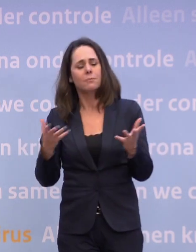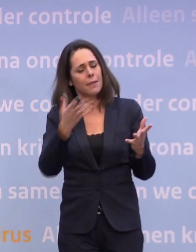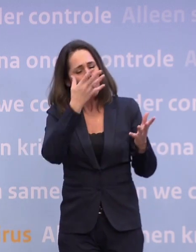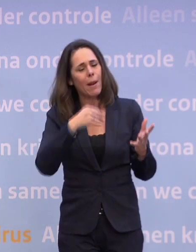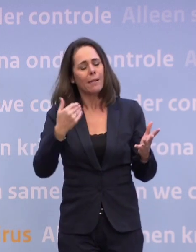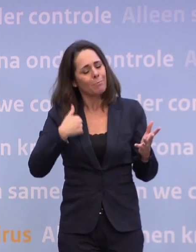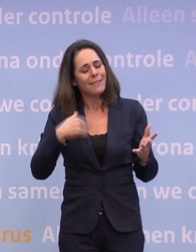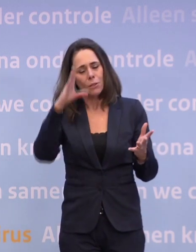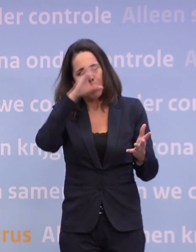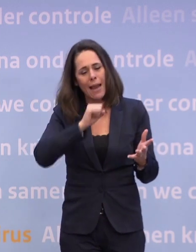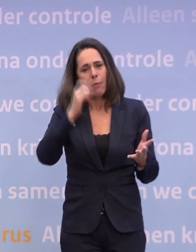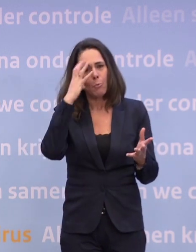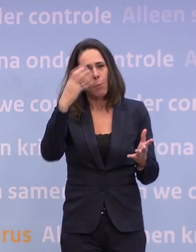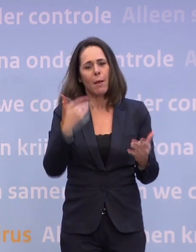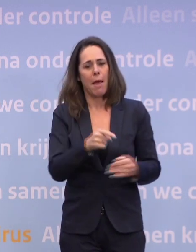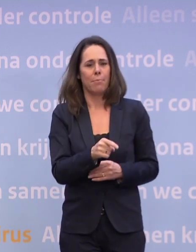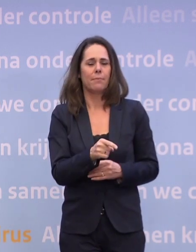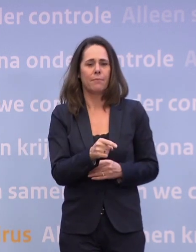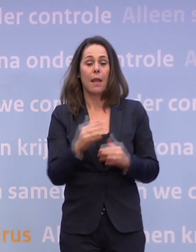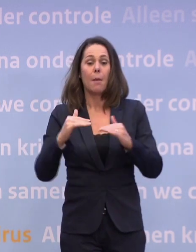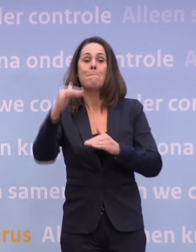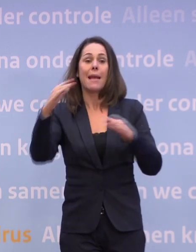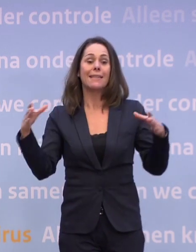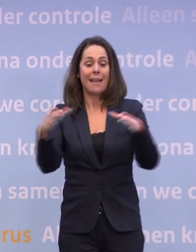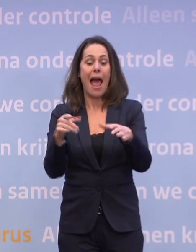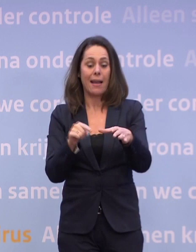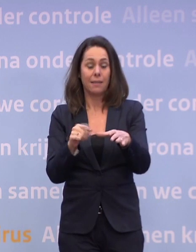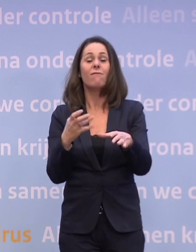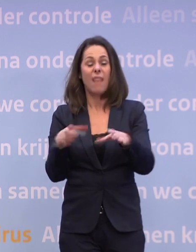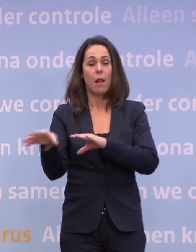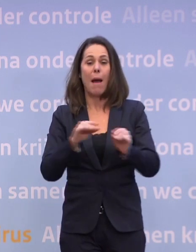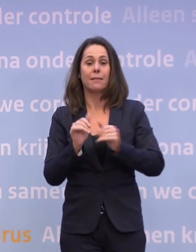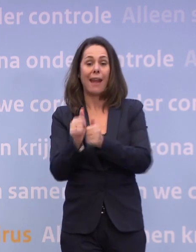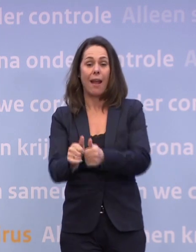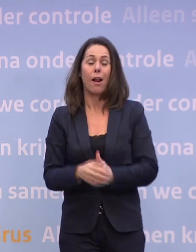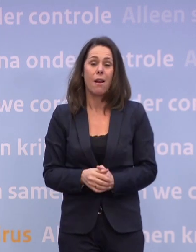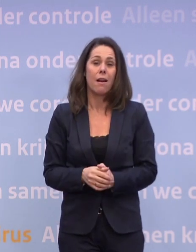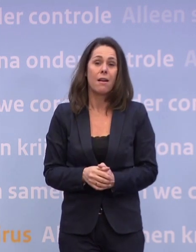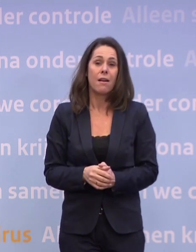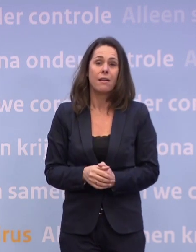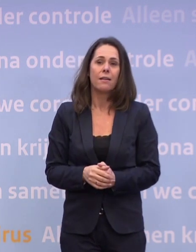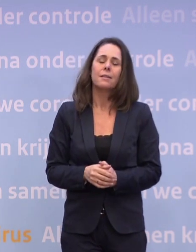...dat we een groot probleem hebben... ...het overgrote deel van de mensen zich wil houden aan al die maatregelen. Dat het niet altijd makkelijk is.